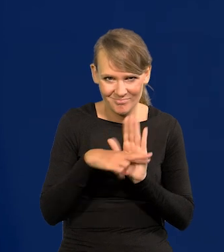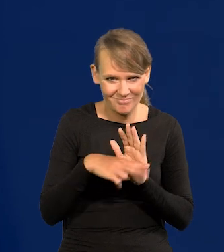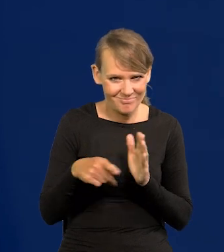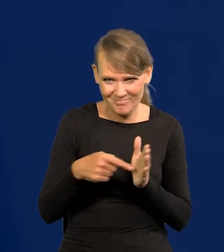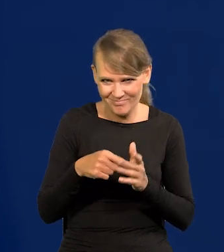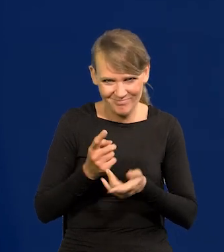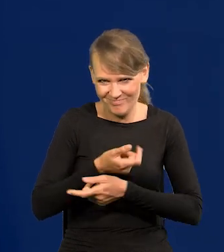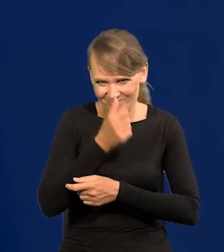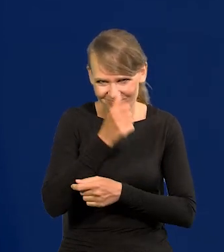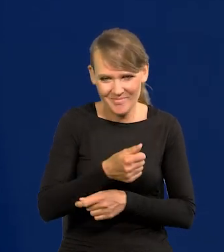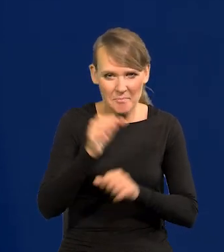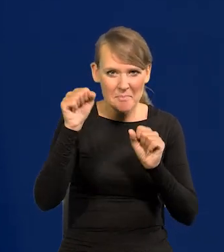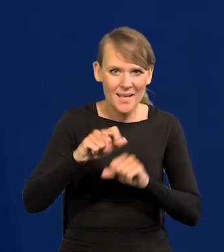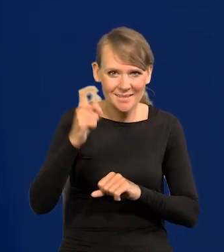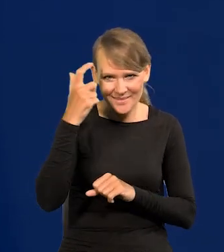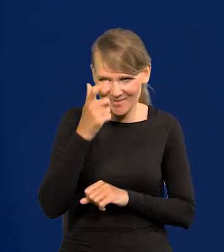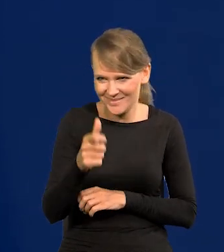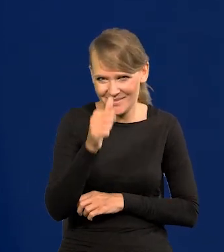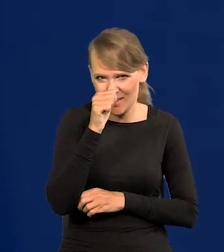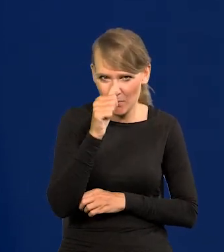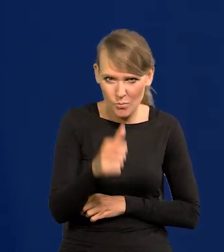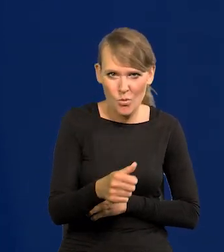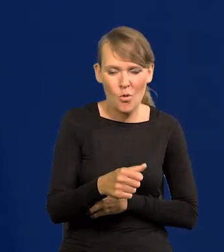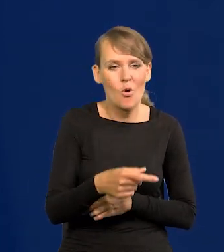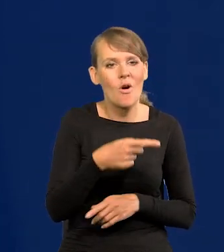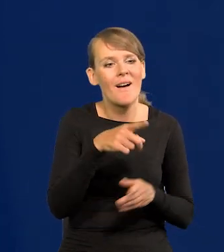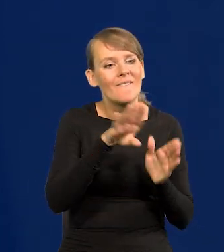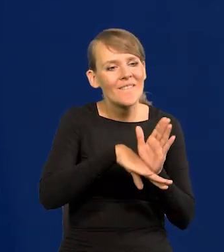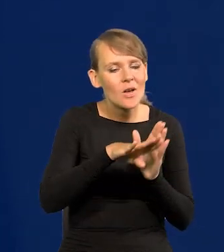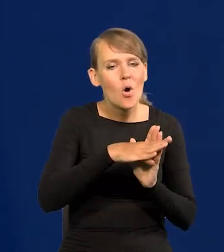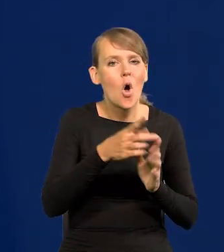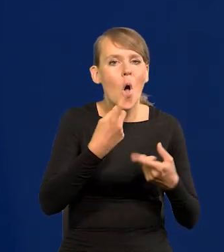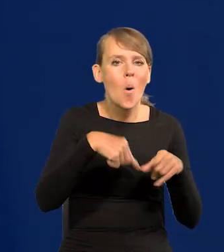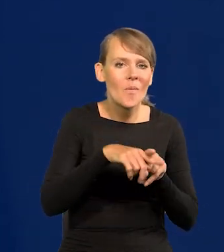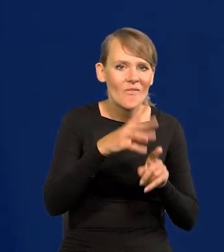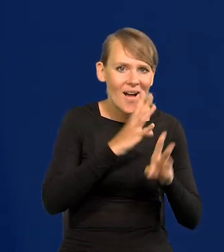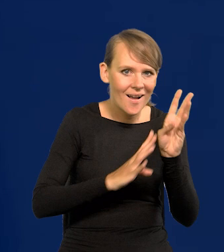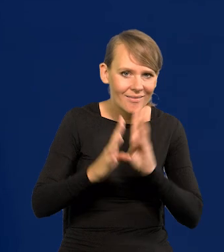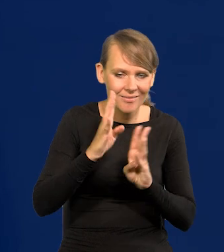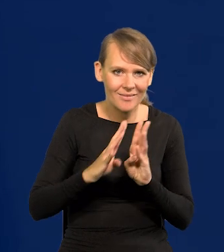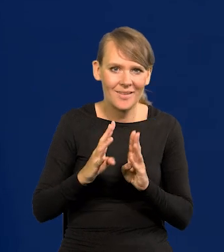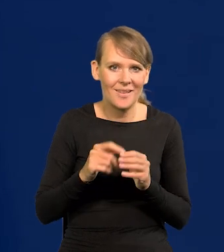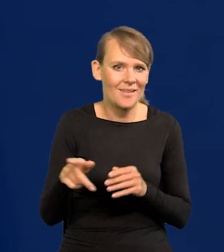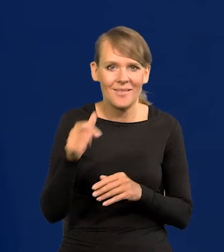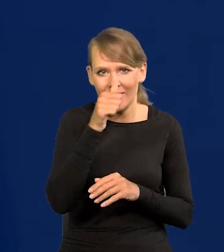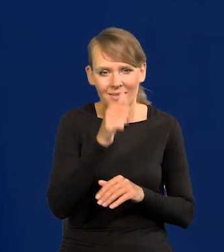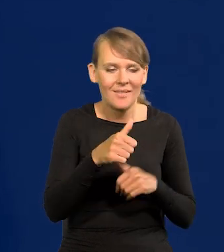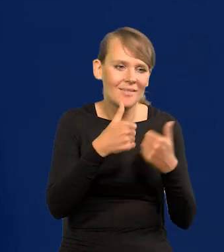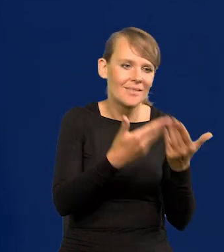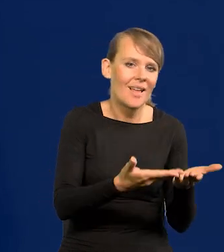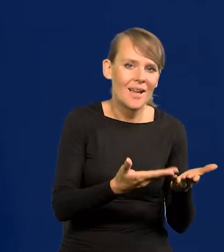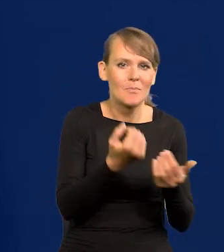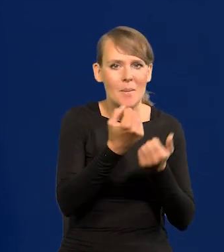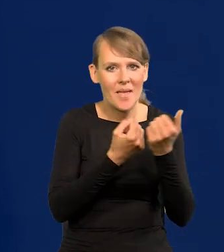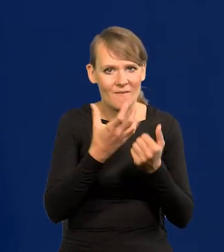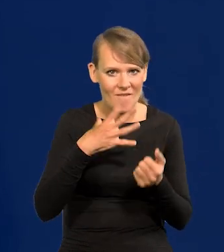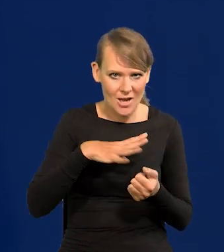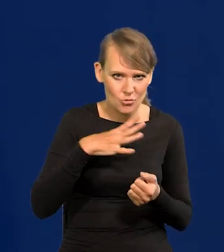Bank centralny nie może w stosunku do konsumentów, do zwykłych obywateli kierować żadnych papierów wartościowych.